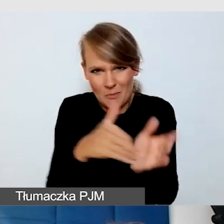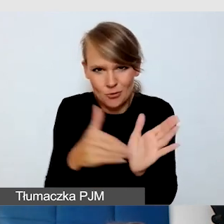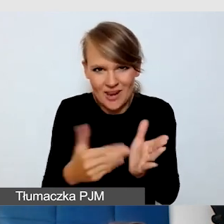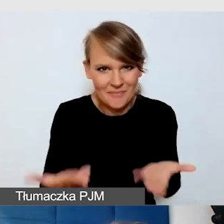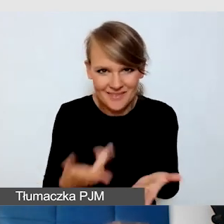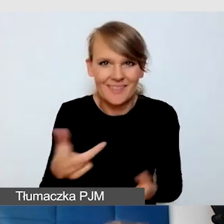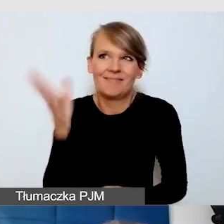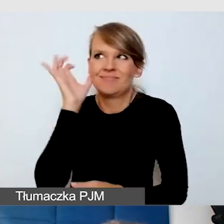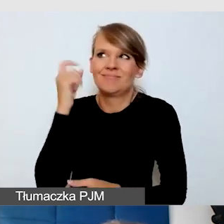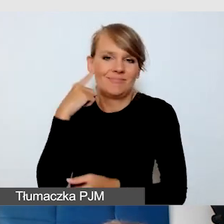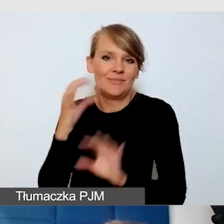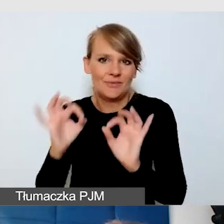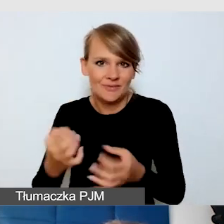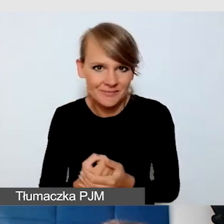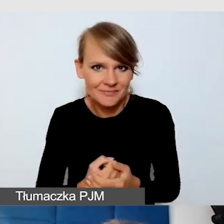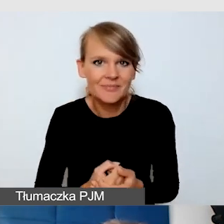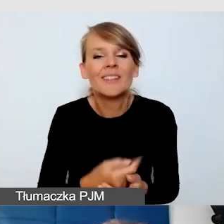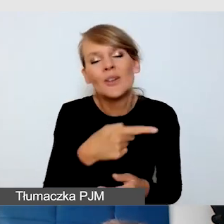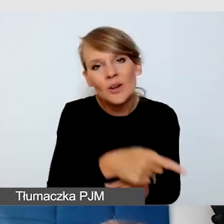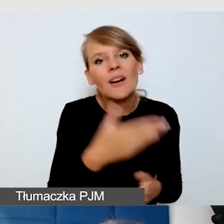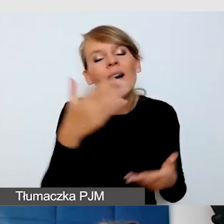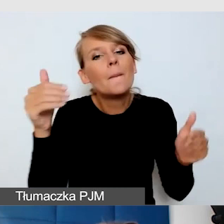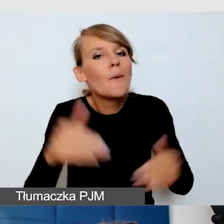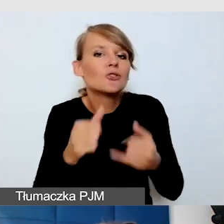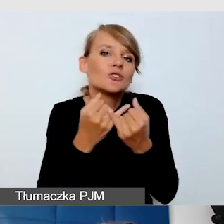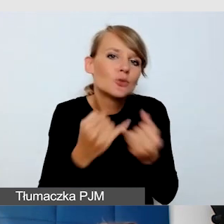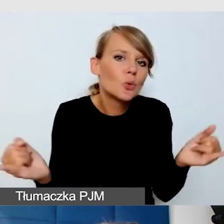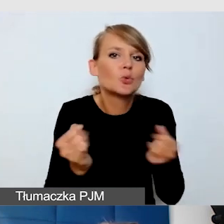Jeżeli chodzi o drogę, to pewnie są różne drogi do tego, żeby do tego dojść.